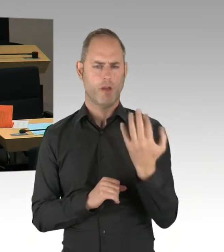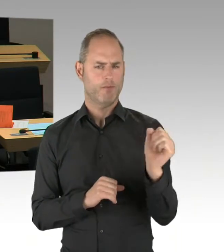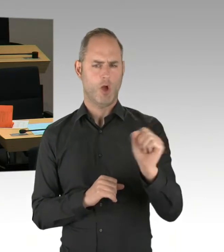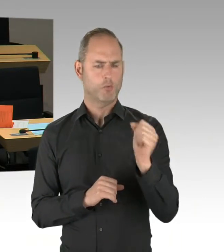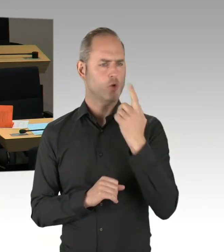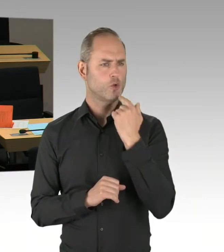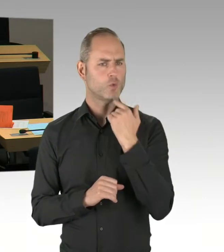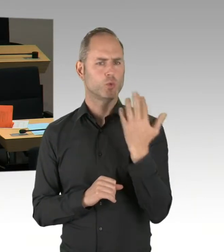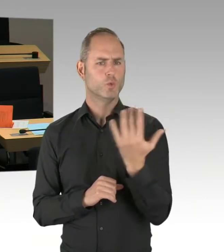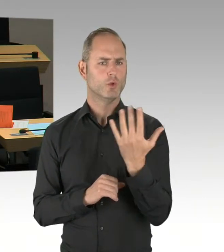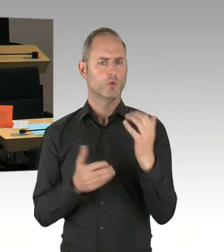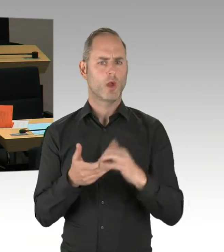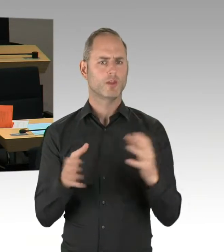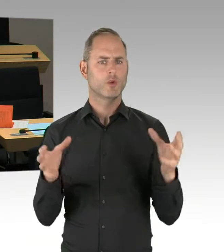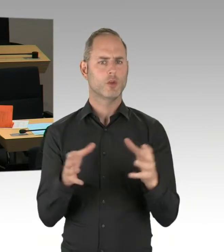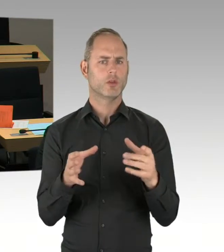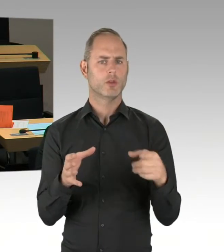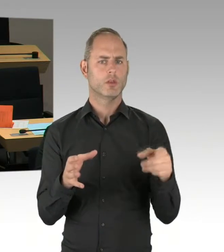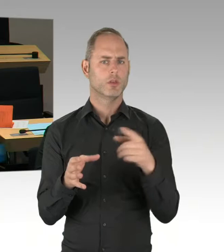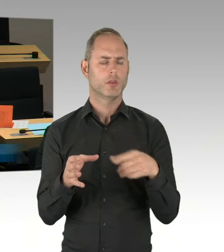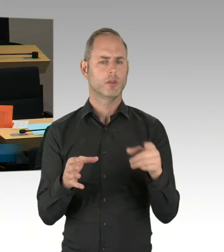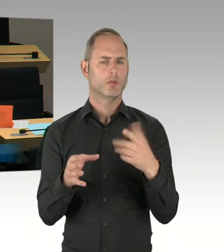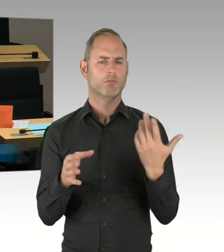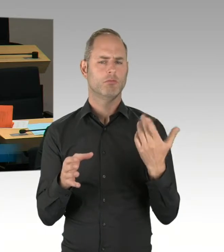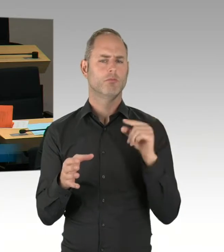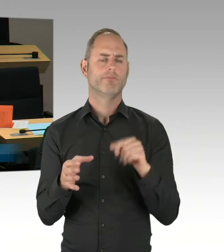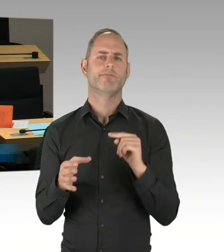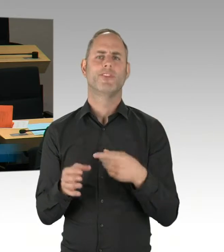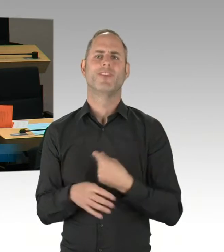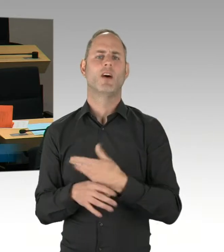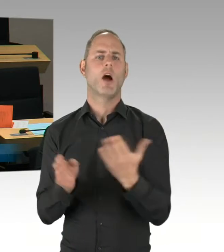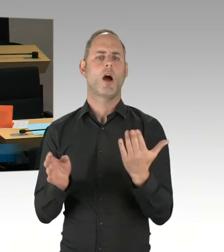einer Loslimitierung aufgenommen in ihr Verfahren?